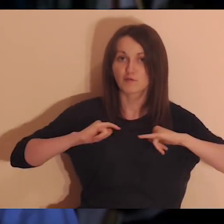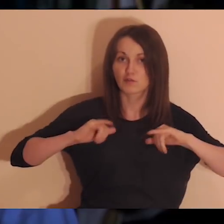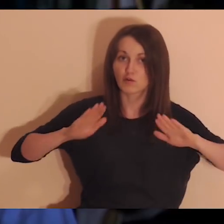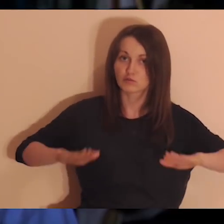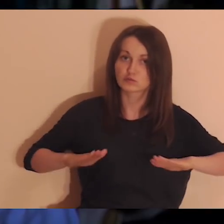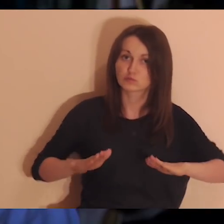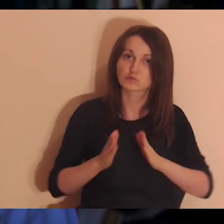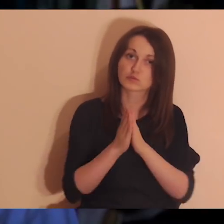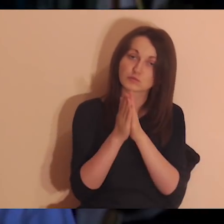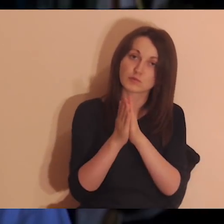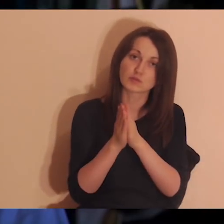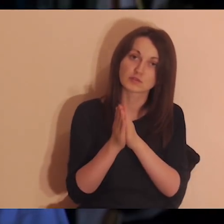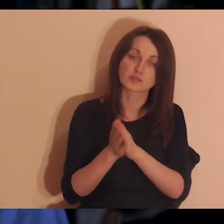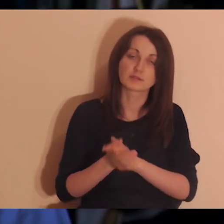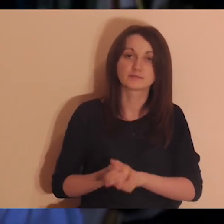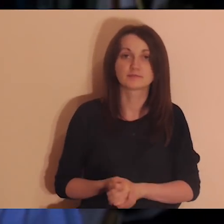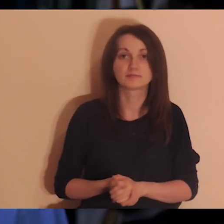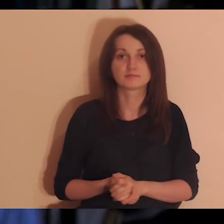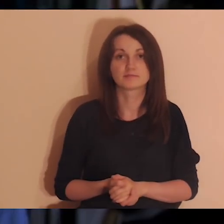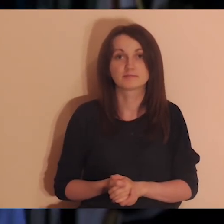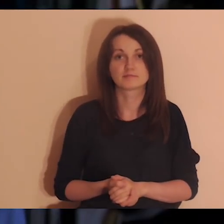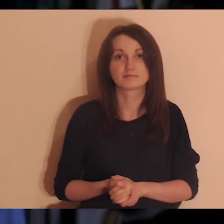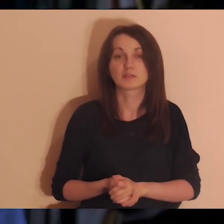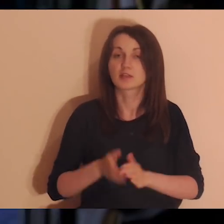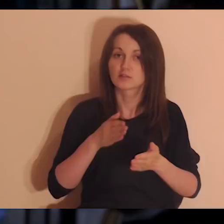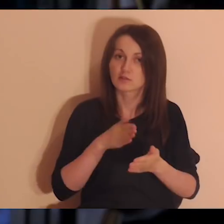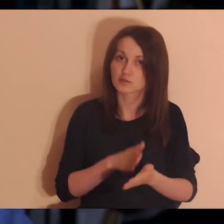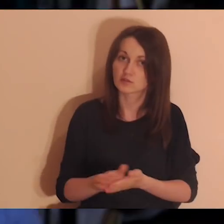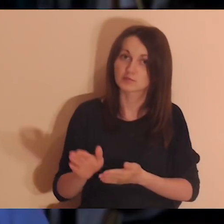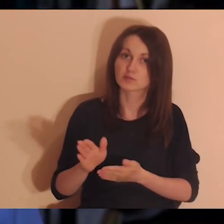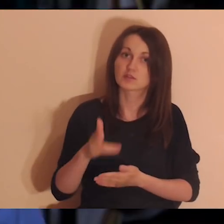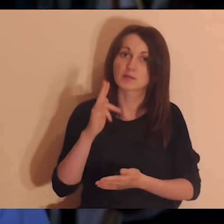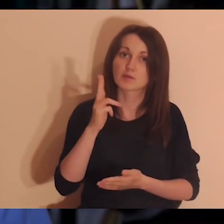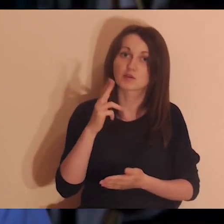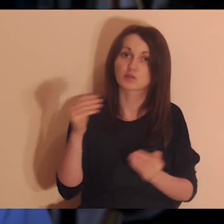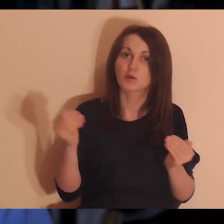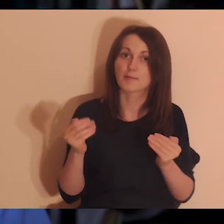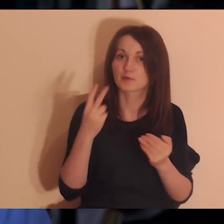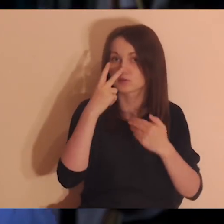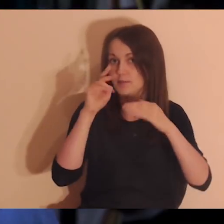Wy sobie usiądźcie wygodnie, tak żeby było wam wygodnie medytować, i rozpoczynamy medytację.